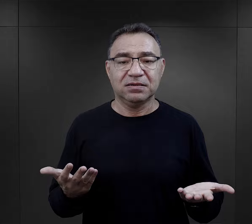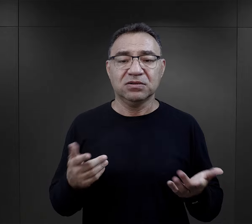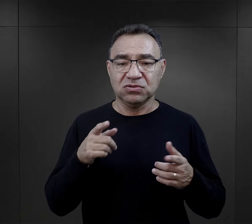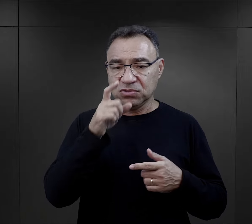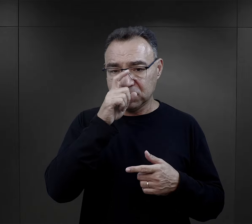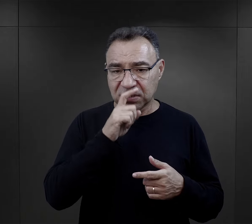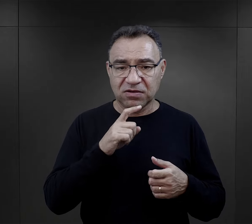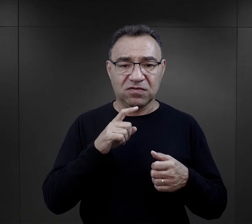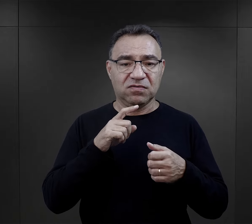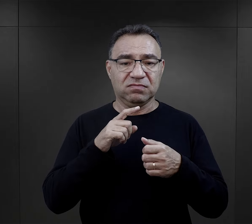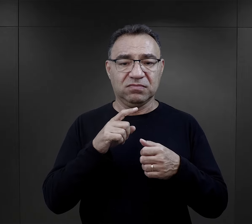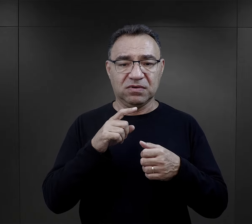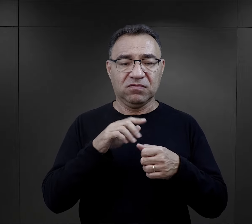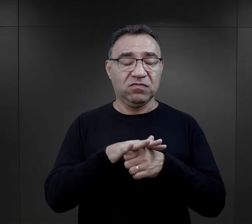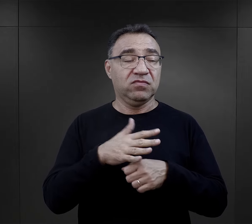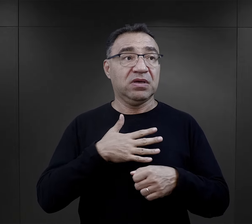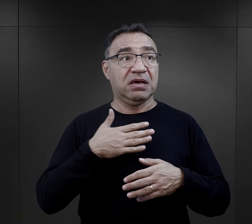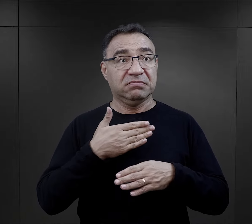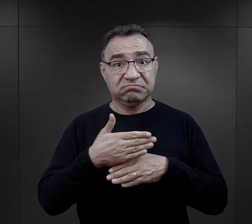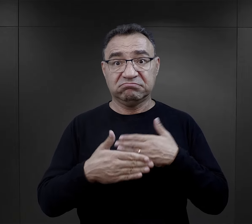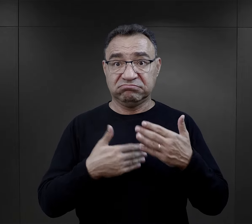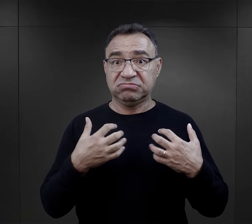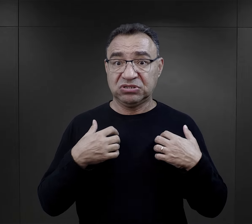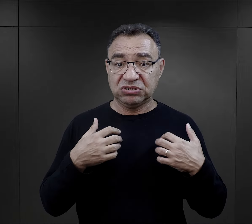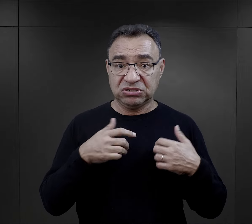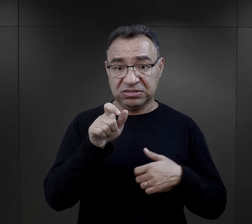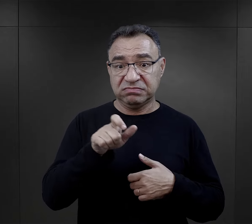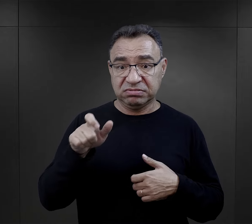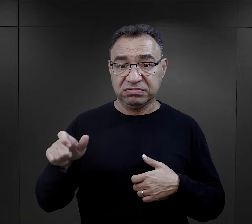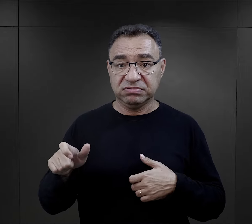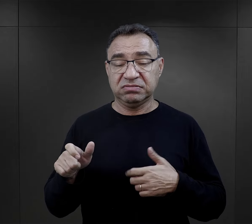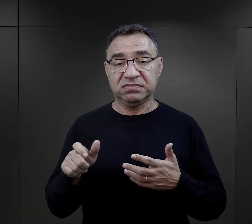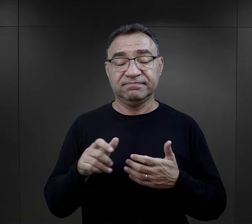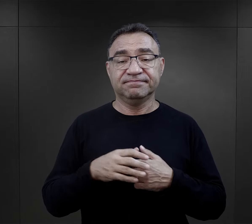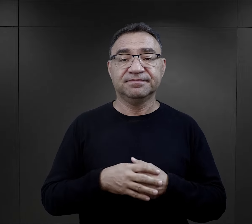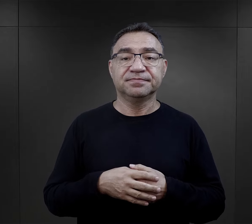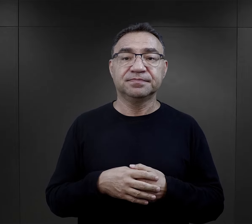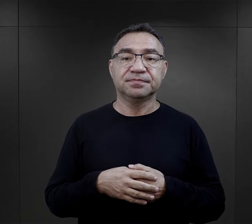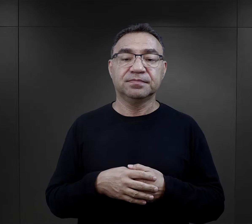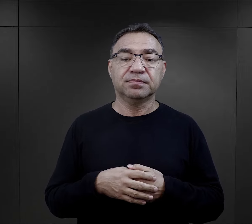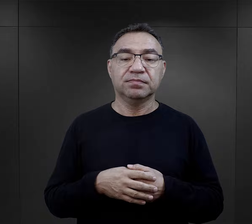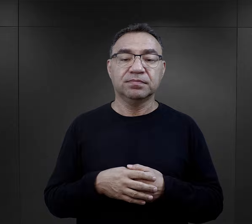To też wpływało na możliwości przeżycia każdego więźnia czy więźniarki.